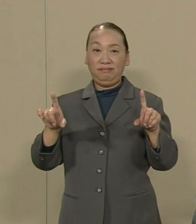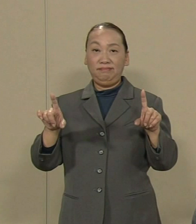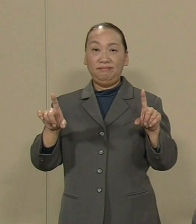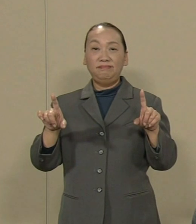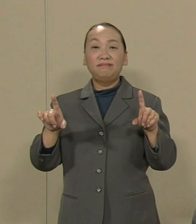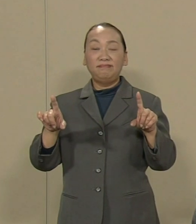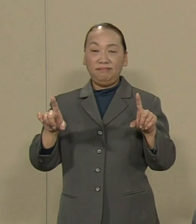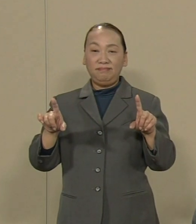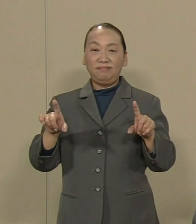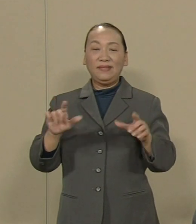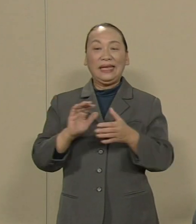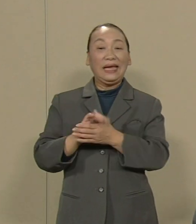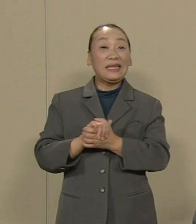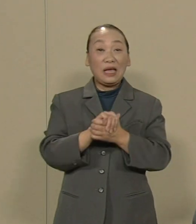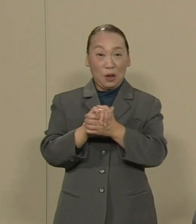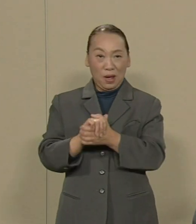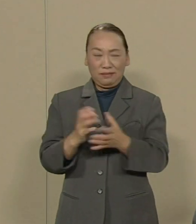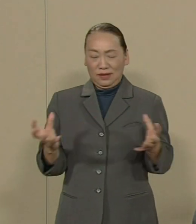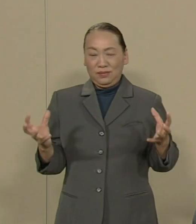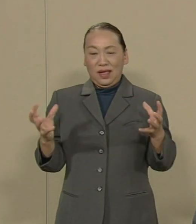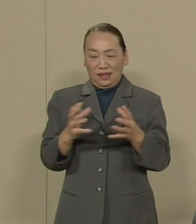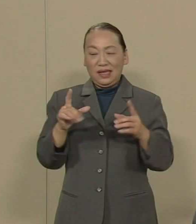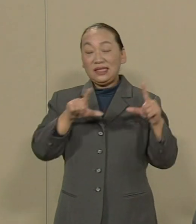仲間で団結し 生活を守りあう